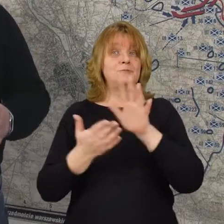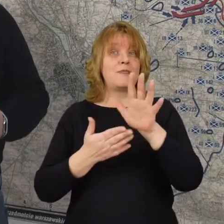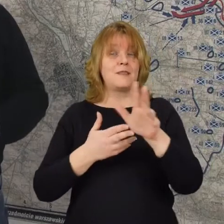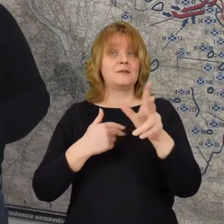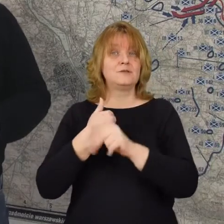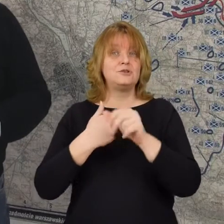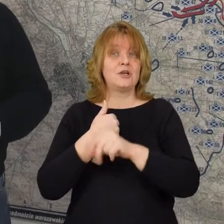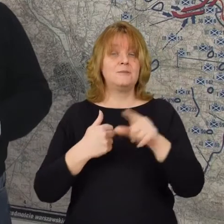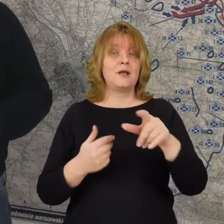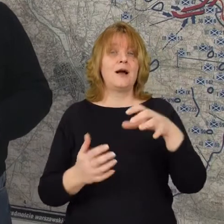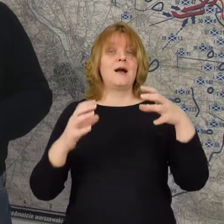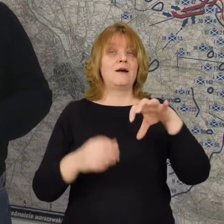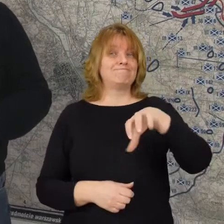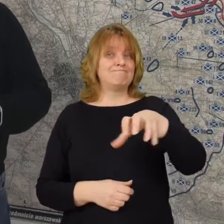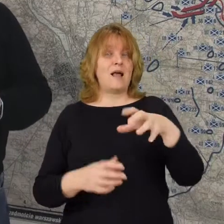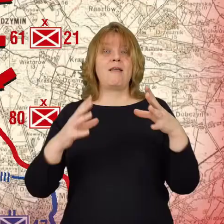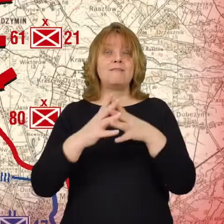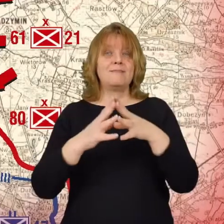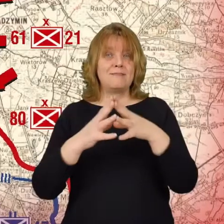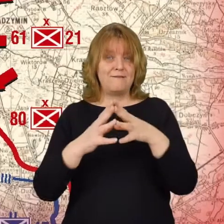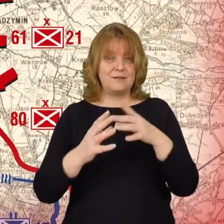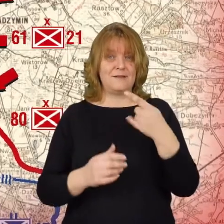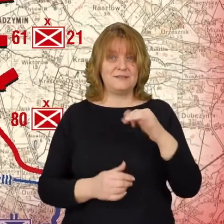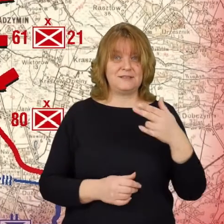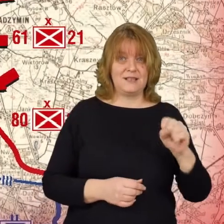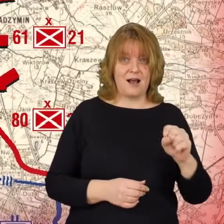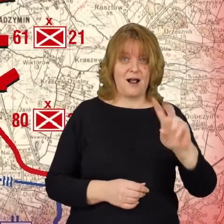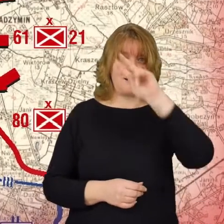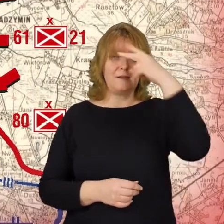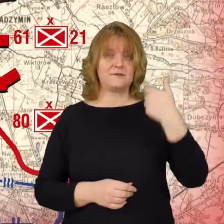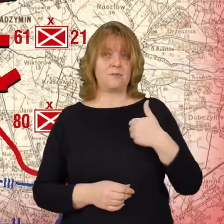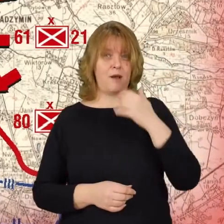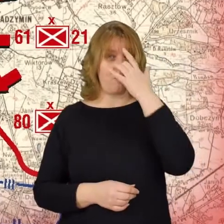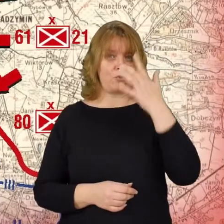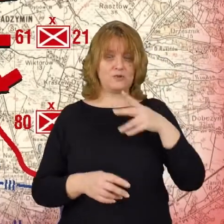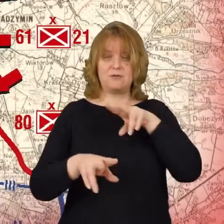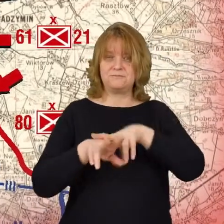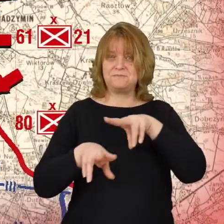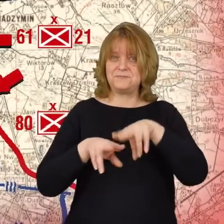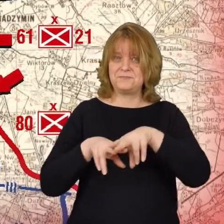10 dywizja, która idzie od północy litewko-białoruska dywizja która idzie wzdłuż szosy